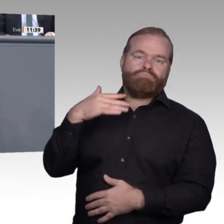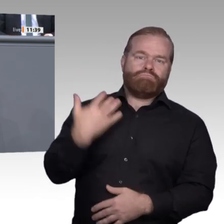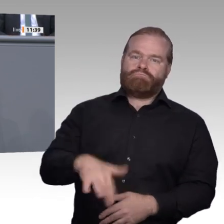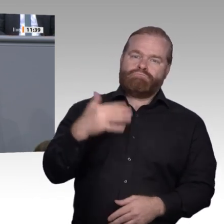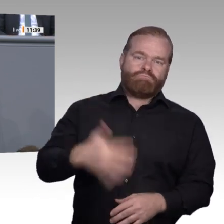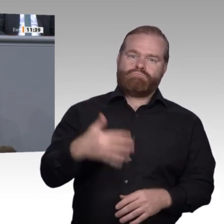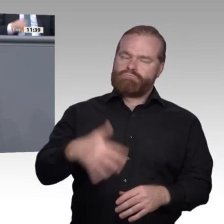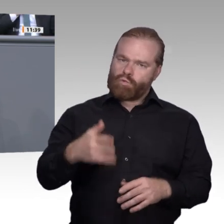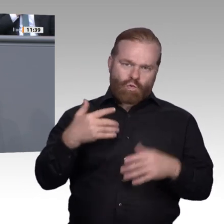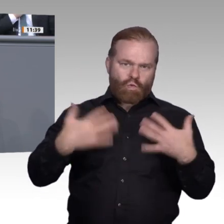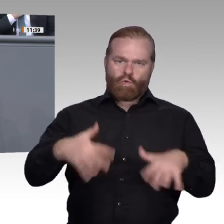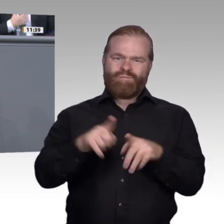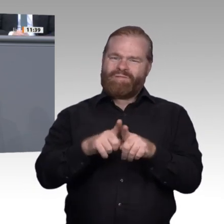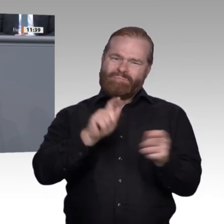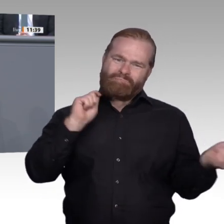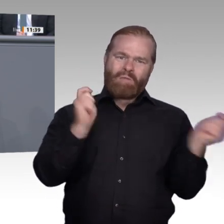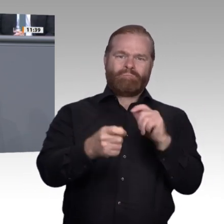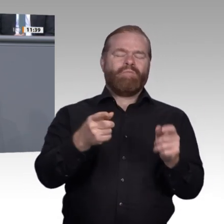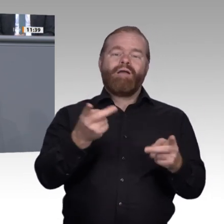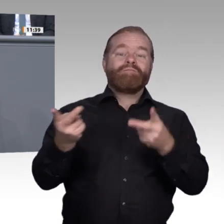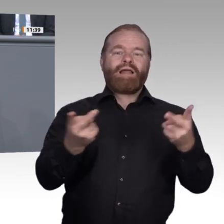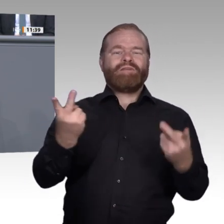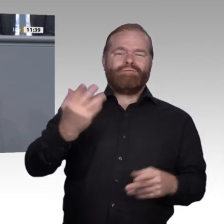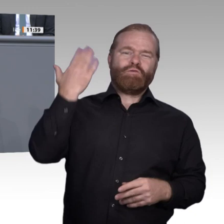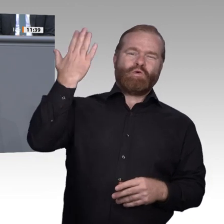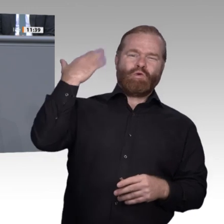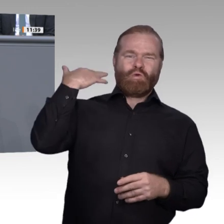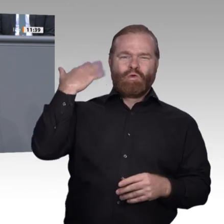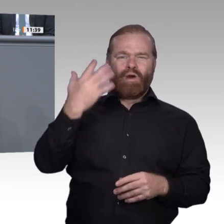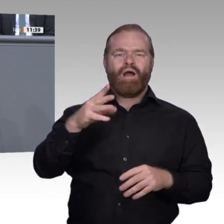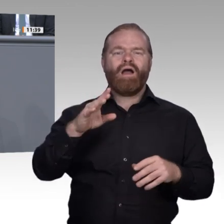die den Menschen und der Gesellschaft und damit auch der Wirtschaft helfen, den Umbruch